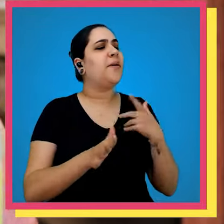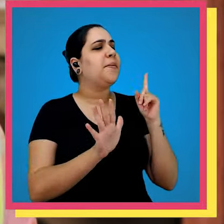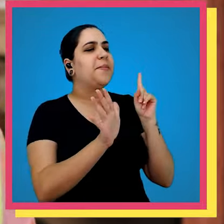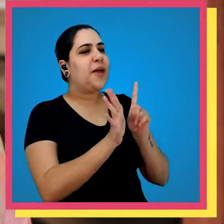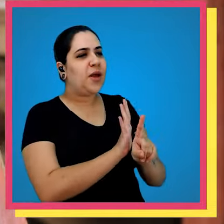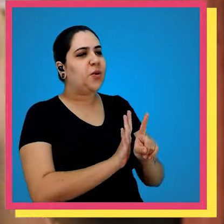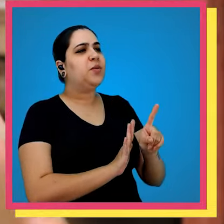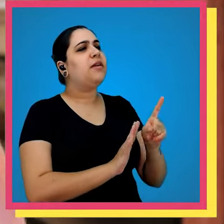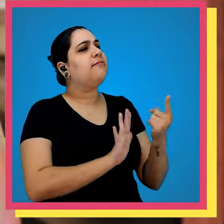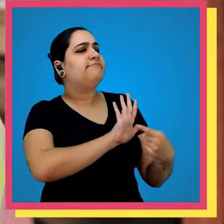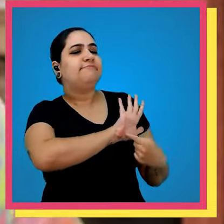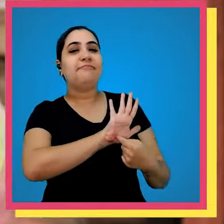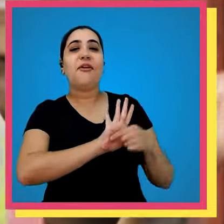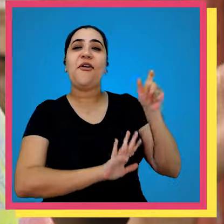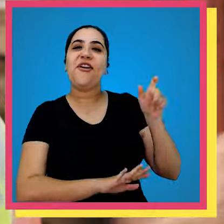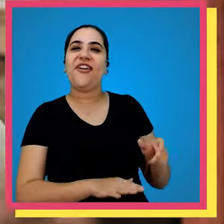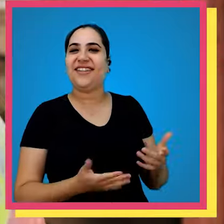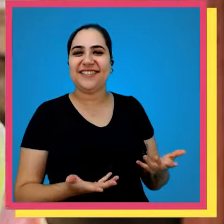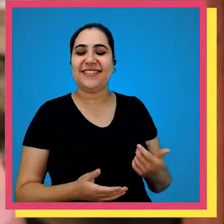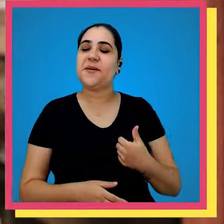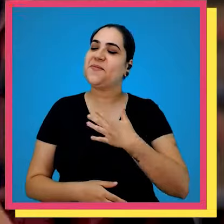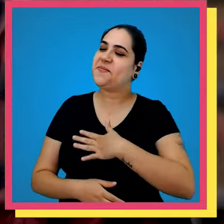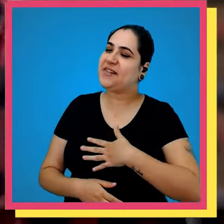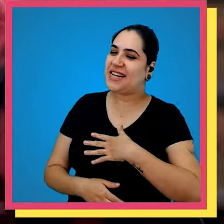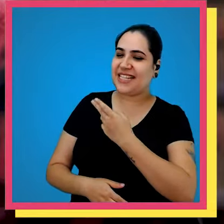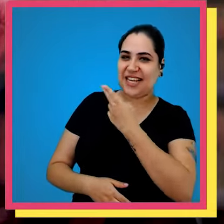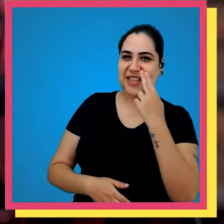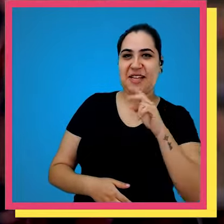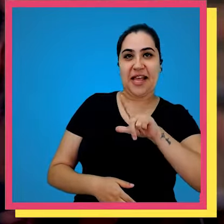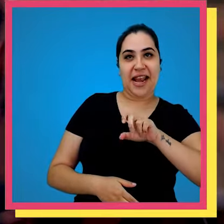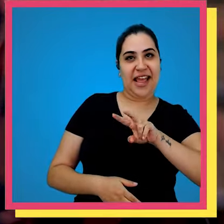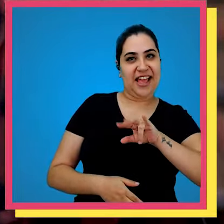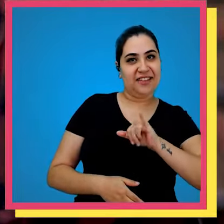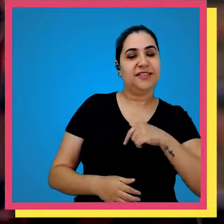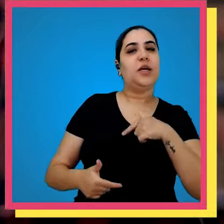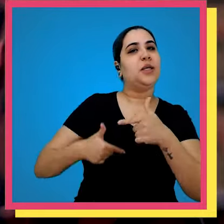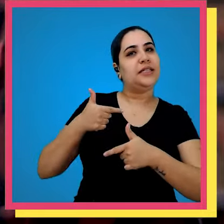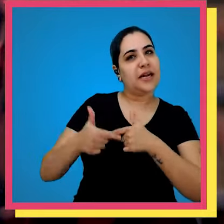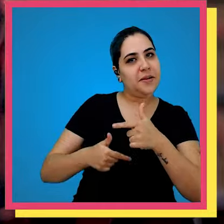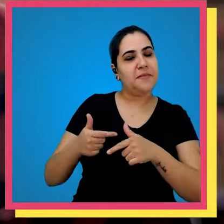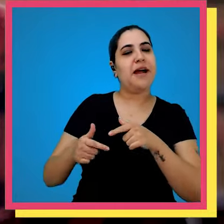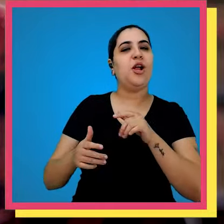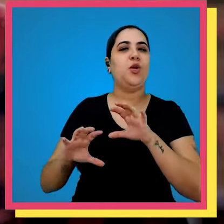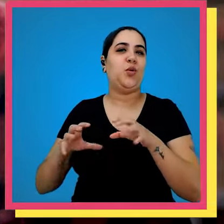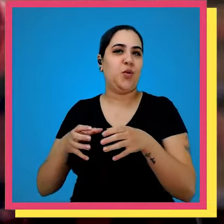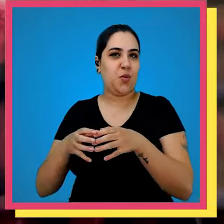quero que você faça é se apresentar para o pessoal prazer meu nome é Levi trabalho na editoria no